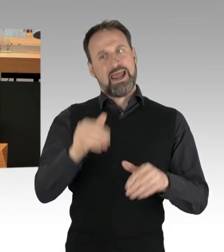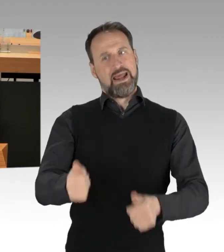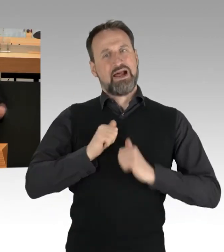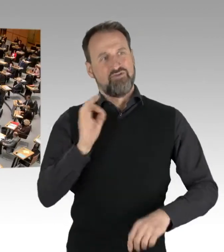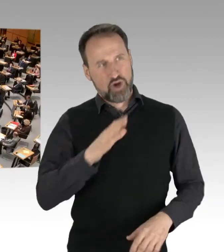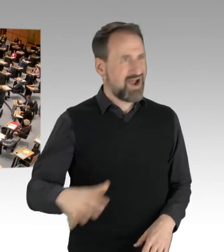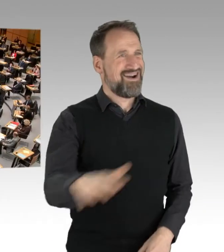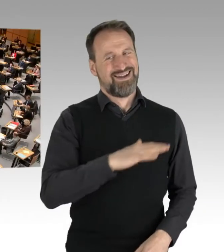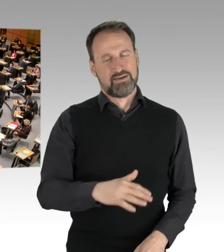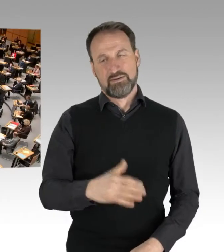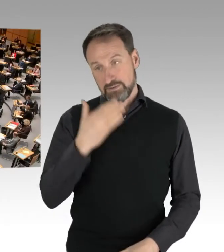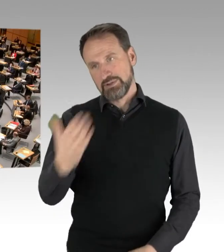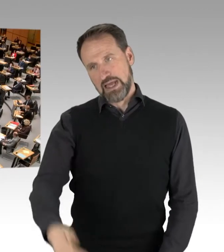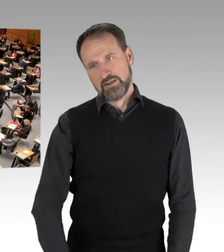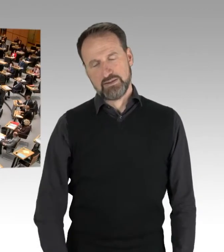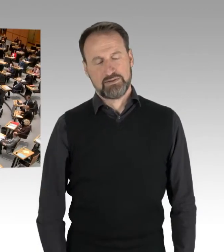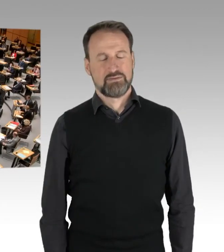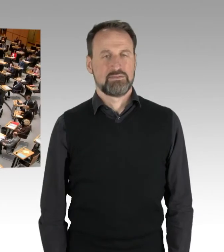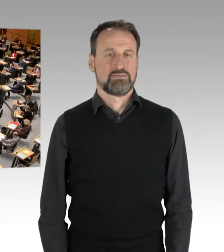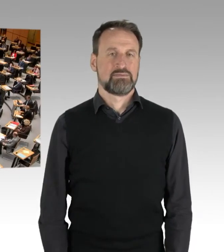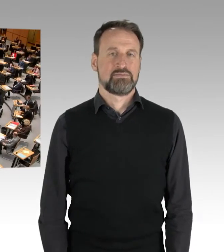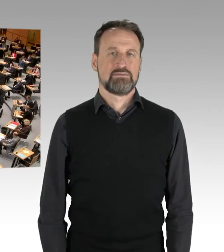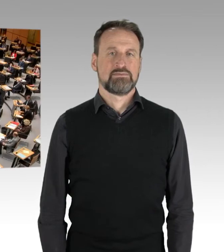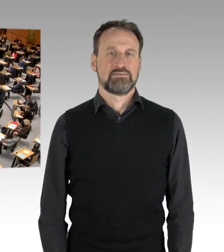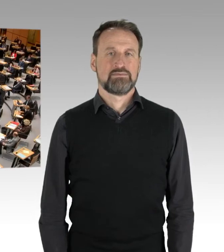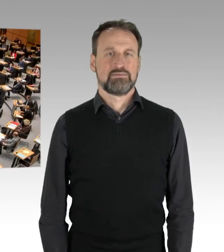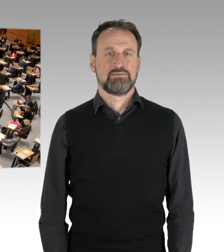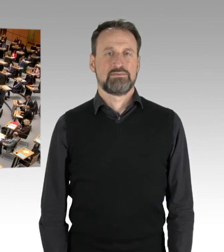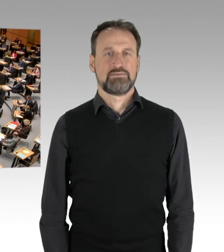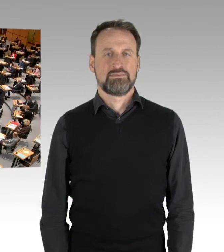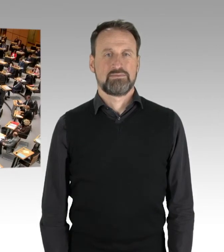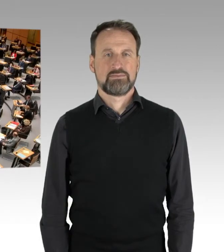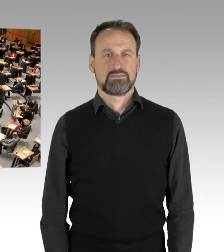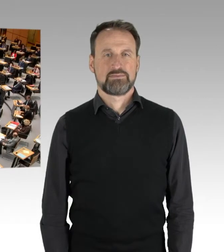(Applaus)